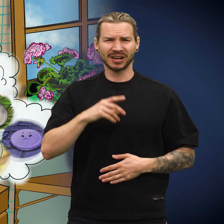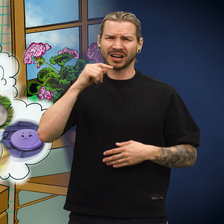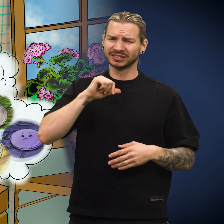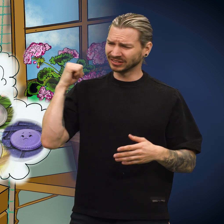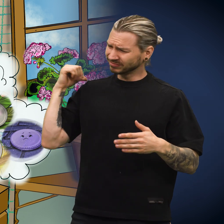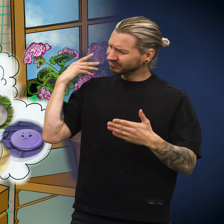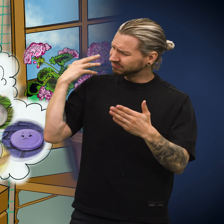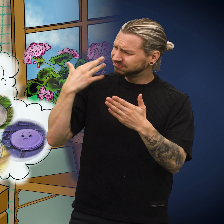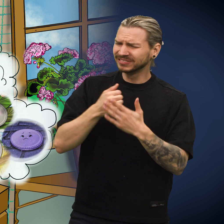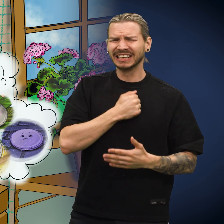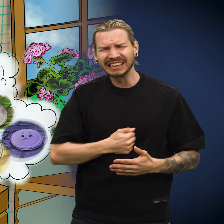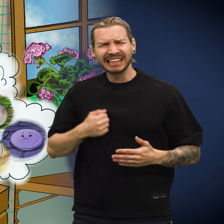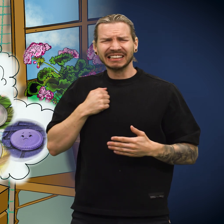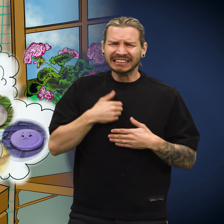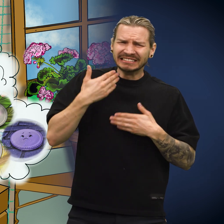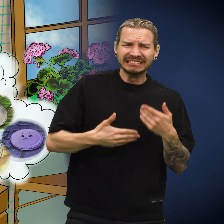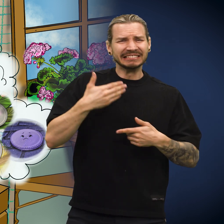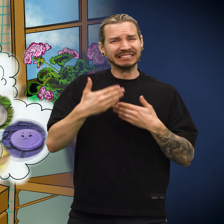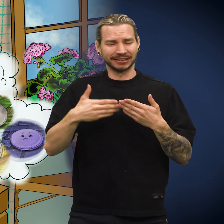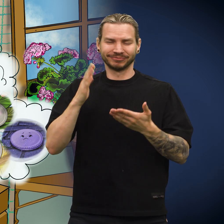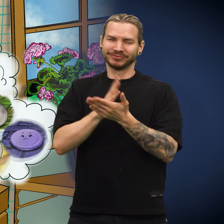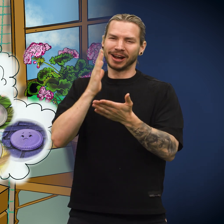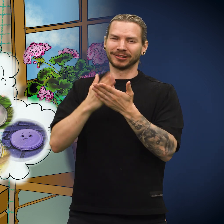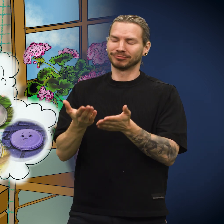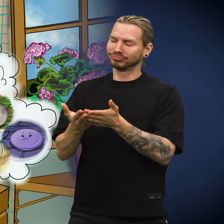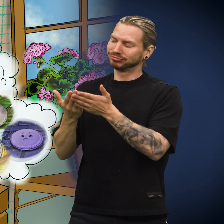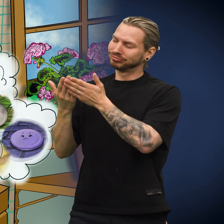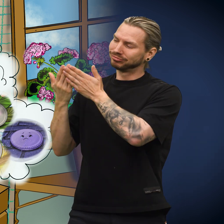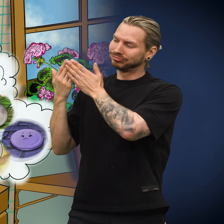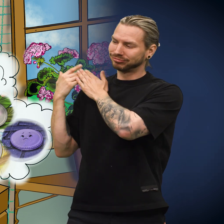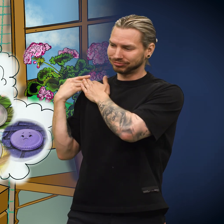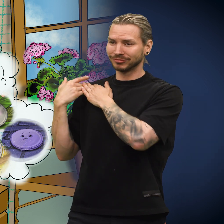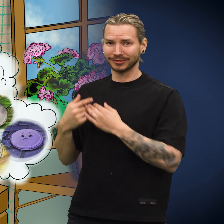«Alle lidelsene jeg har gjennomgått, er nå over.»